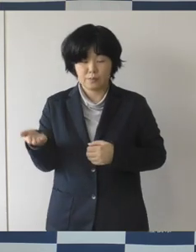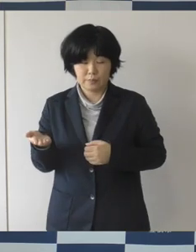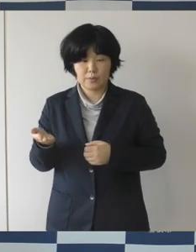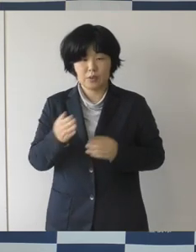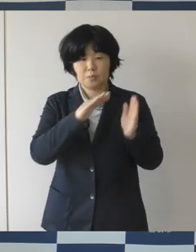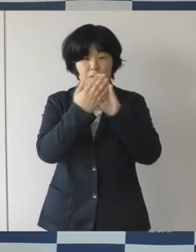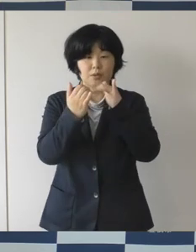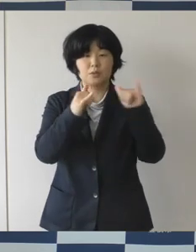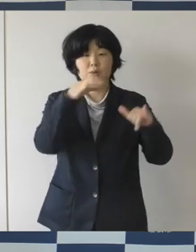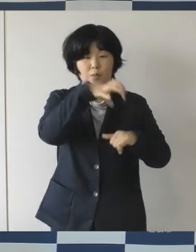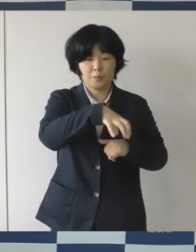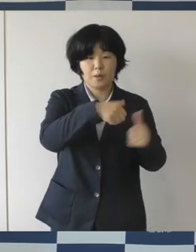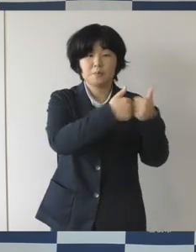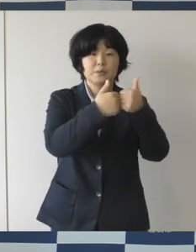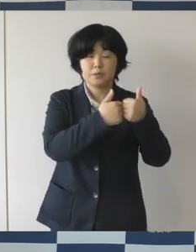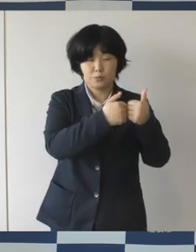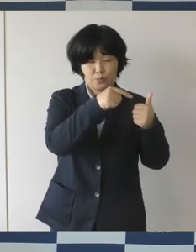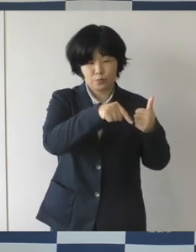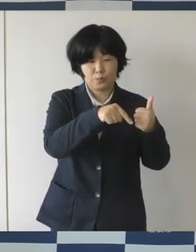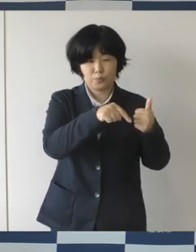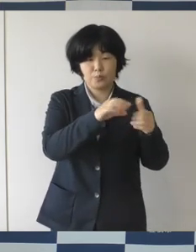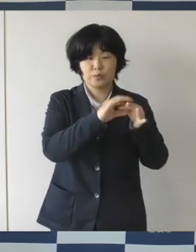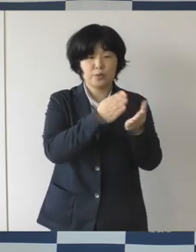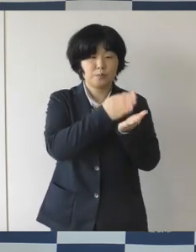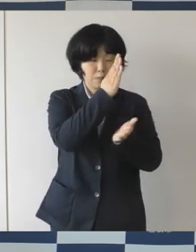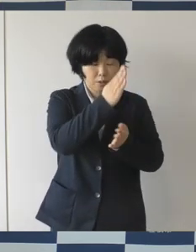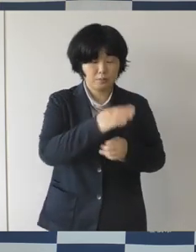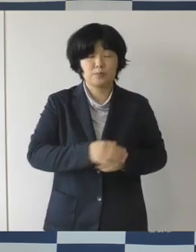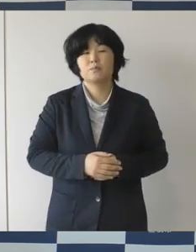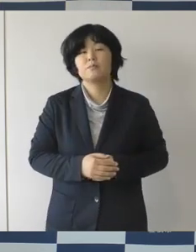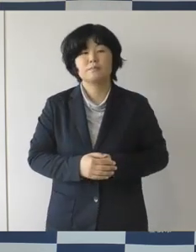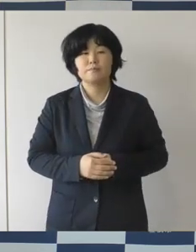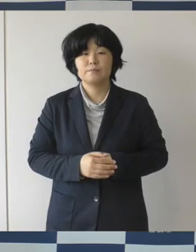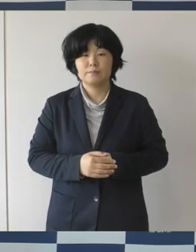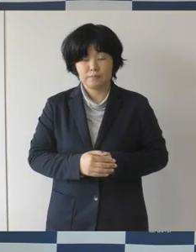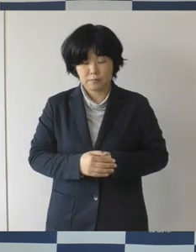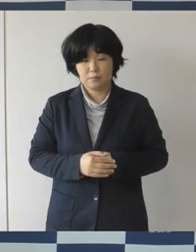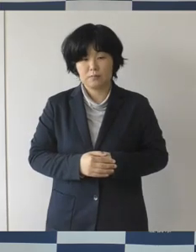今年の秋にオープンということでお話をしておりますが、